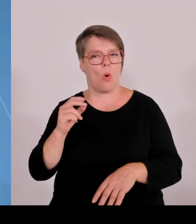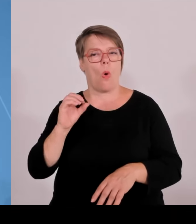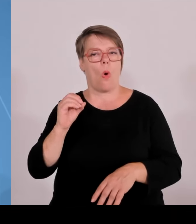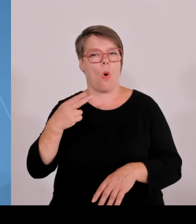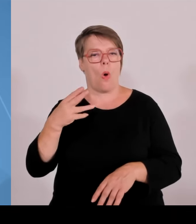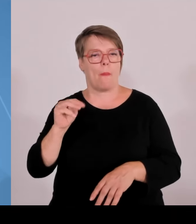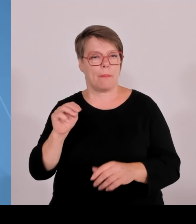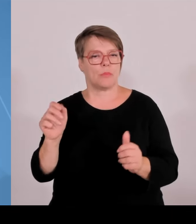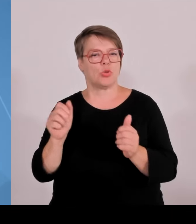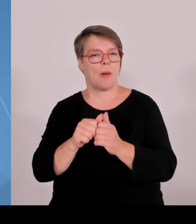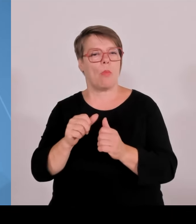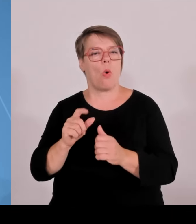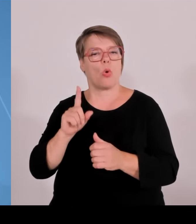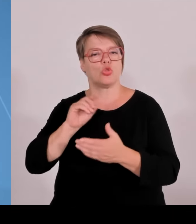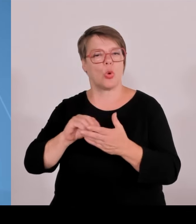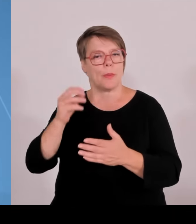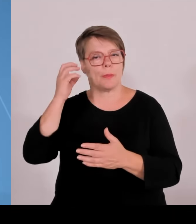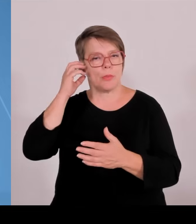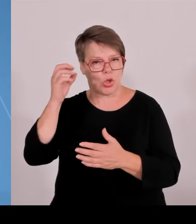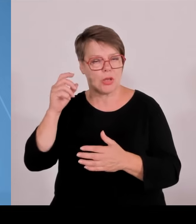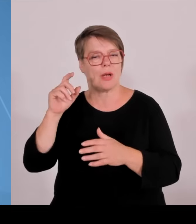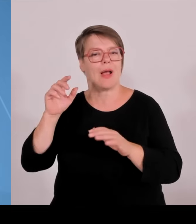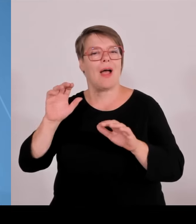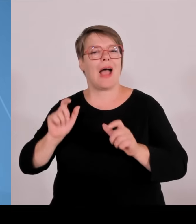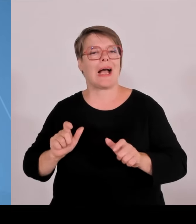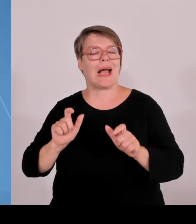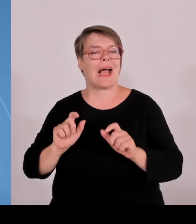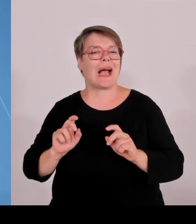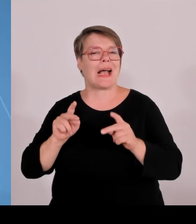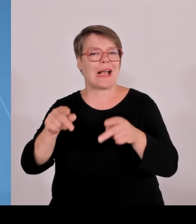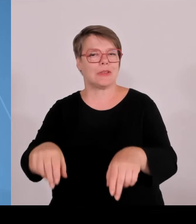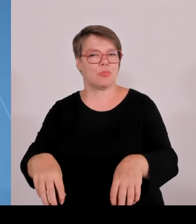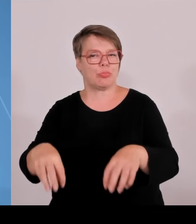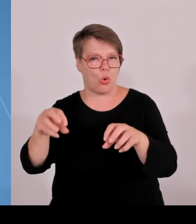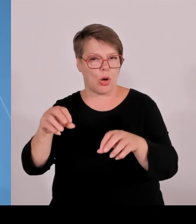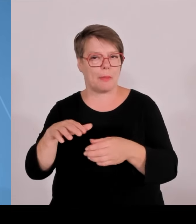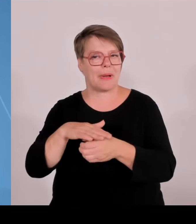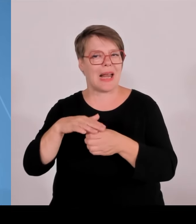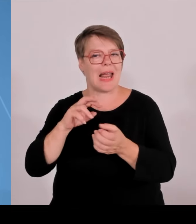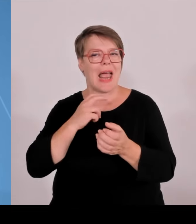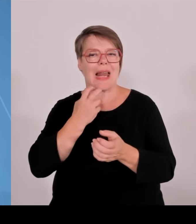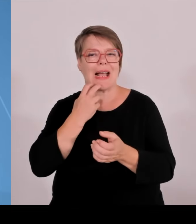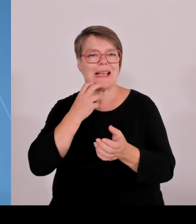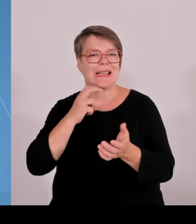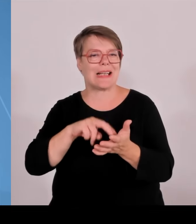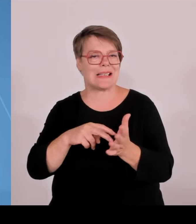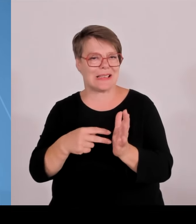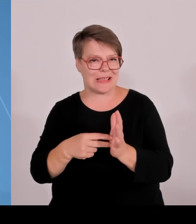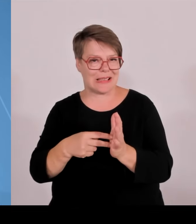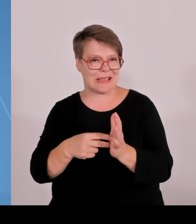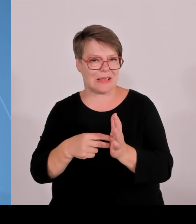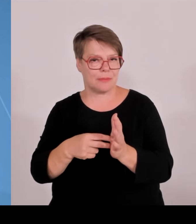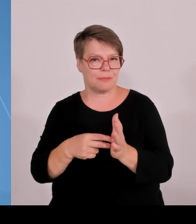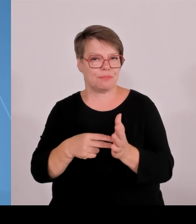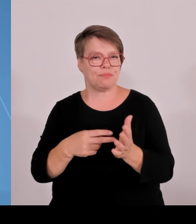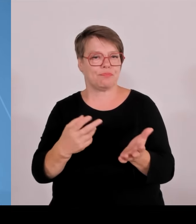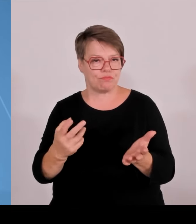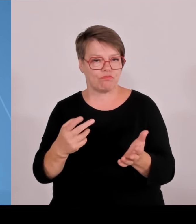Stärke im Bereich der Gebäudetechnik. Darüber hinaus Weihenstephan Triesdorf bei nachhaltiger Landnutzung und Kempten mit Transformation und